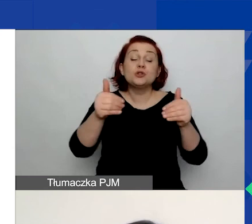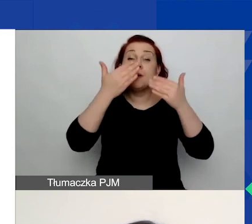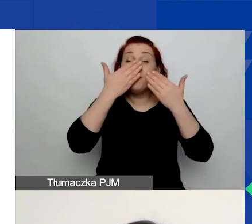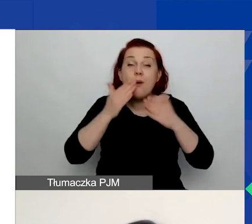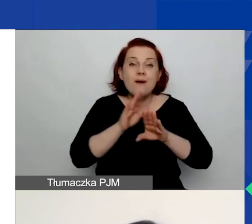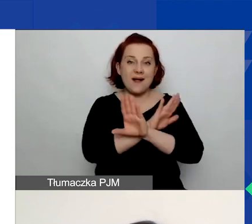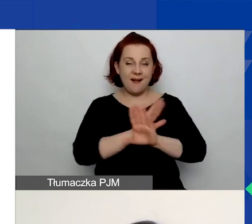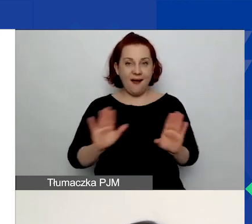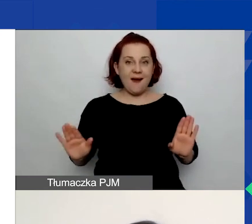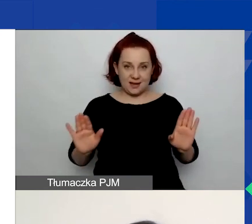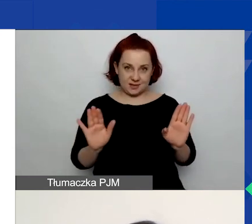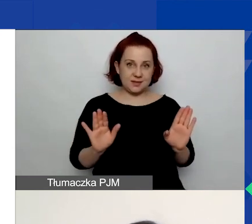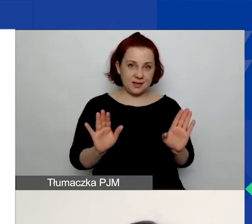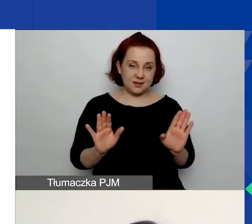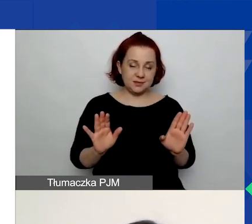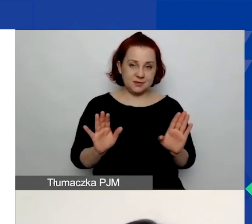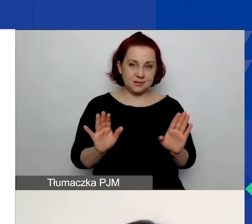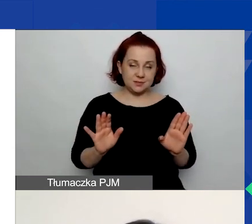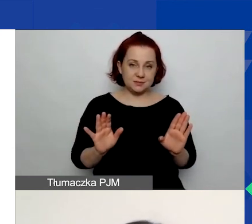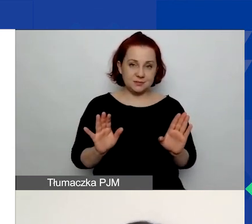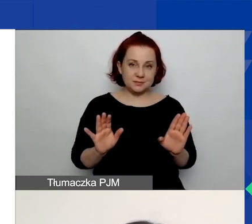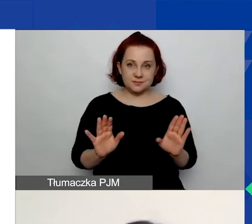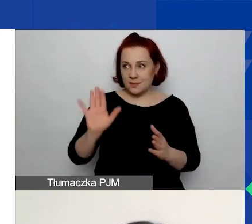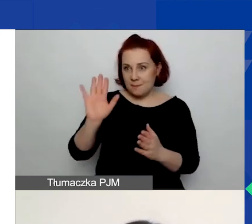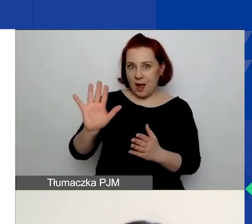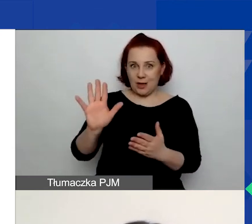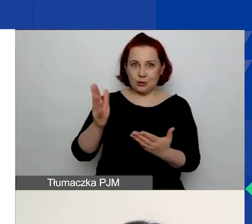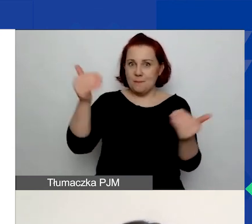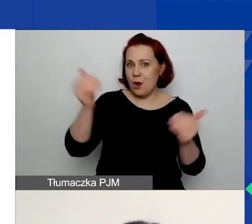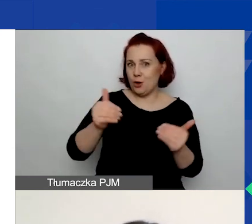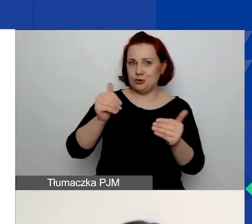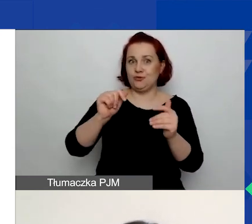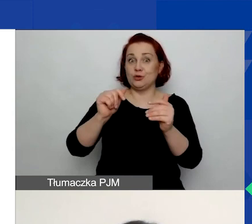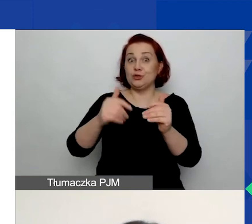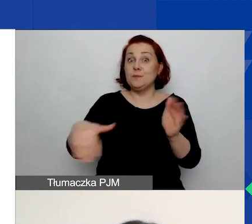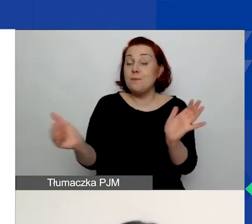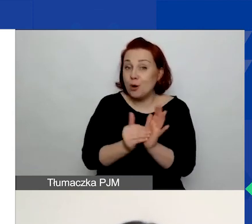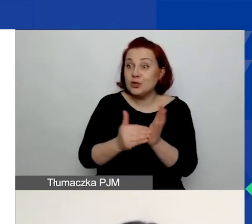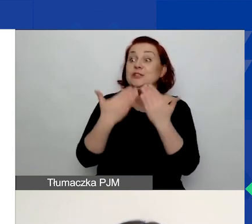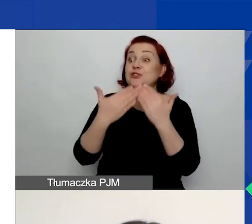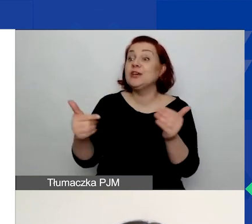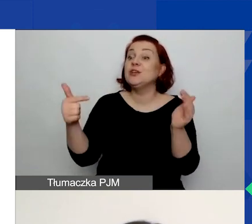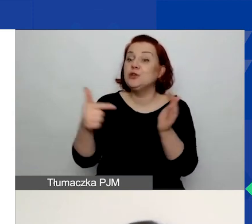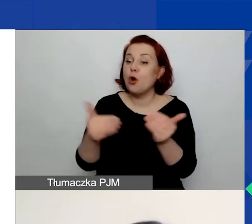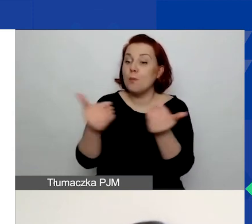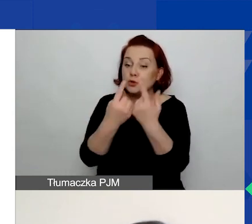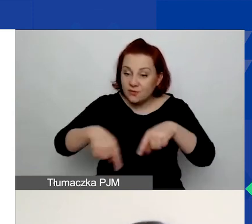że macie zasoby niezbędne do przeprowadzenia tego projektu.